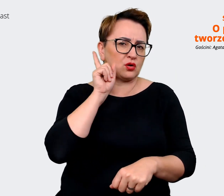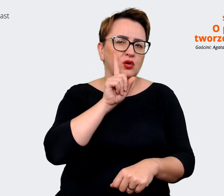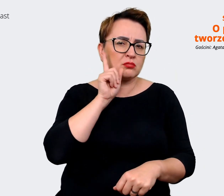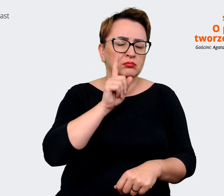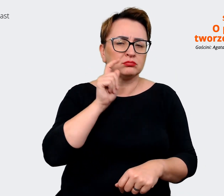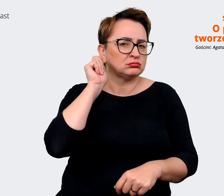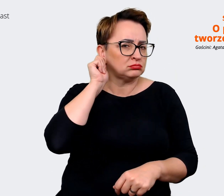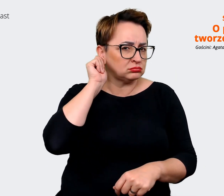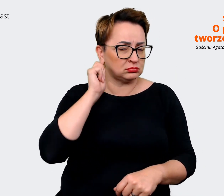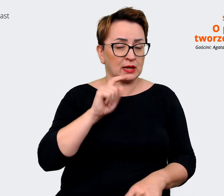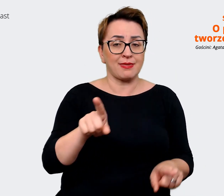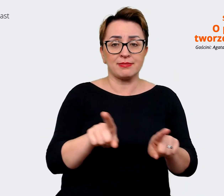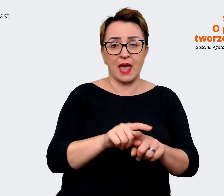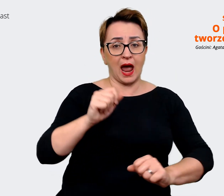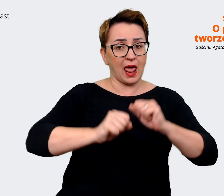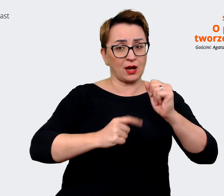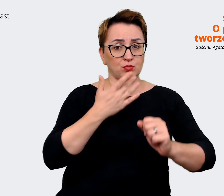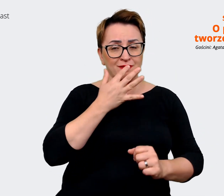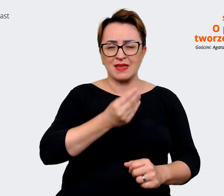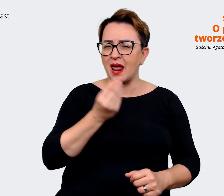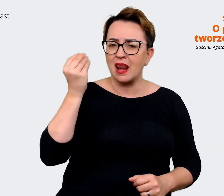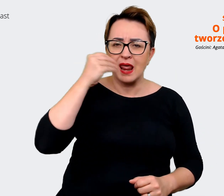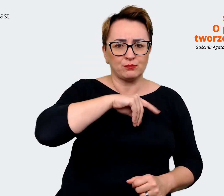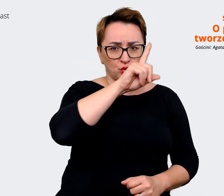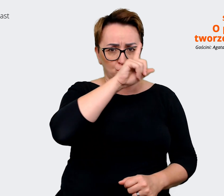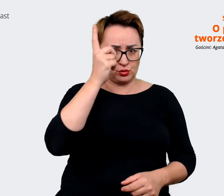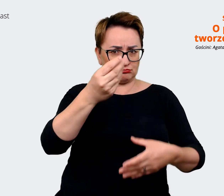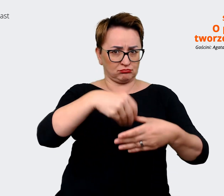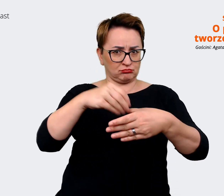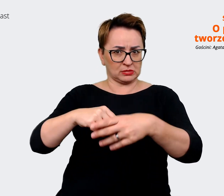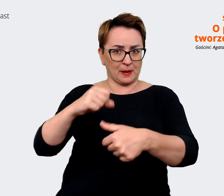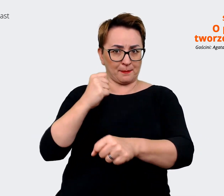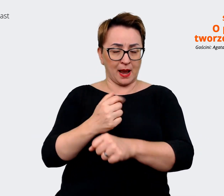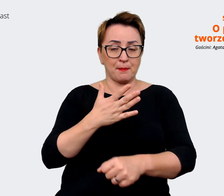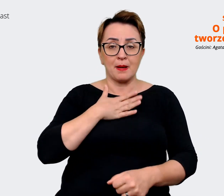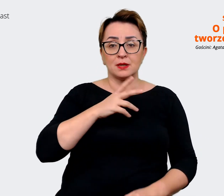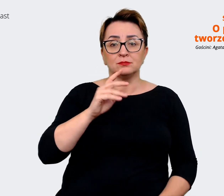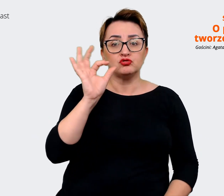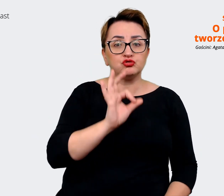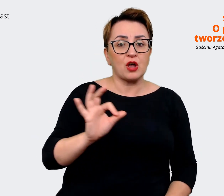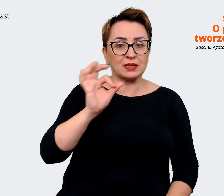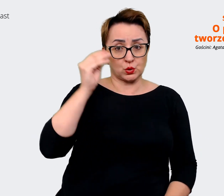mówi, że zatrudnia najlepszych, także rzeczywiście mamy szansę tutaj uczyć się i jednocześnie dzielić